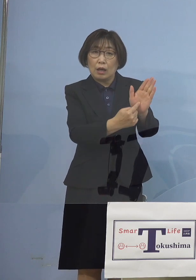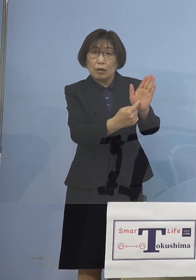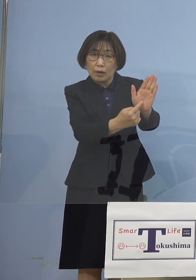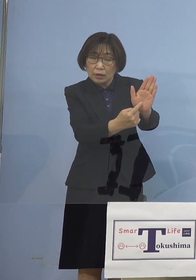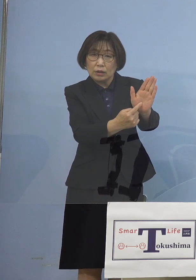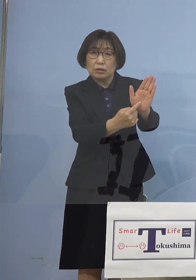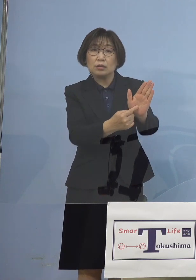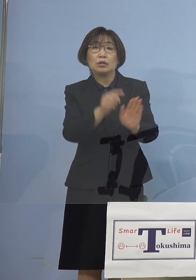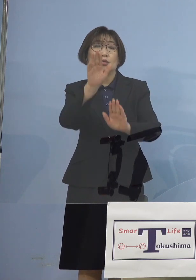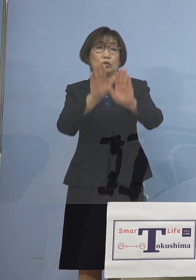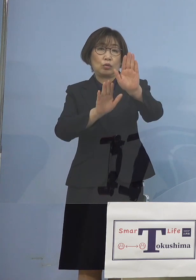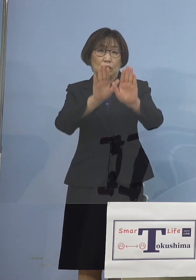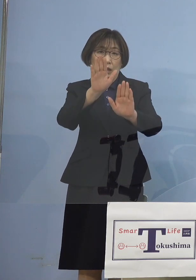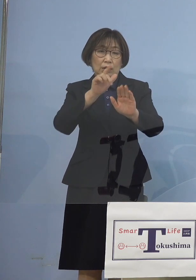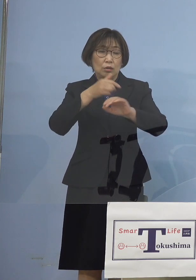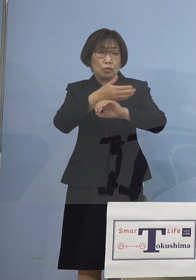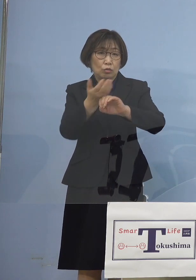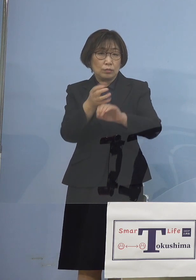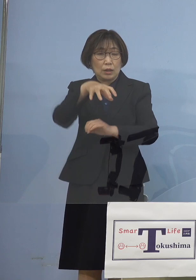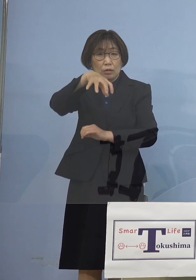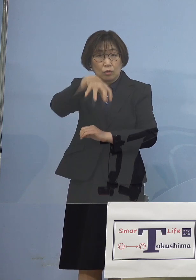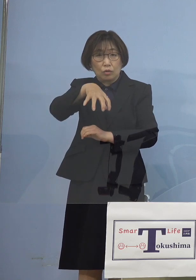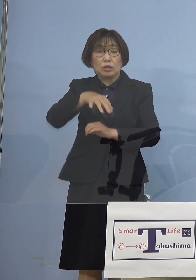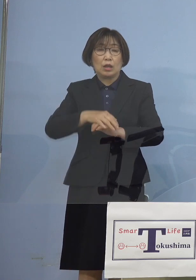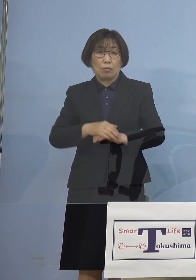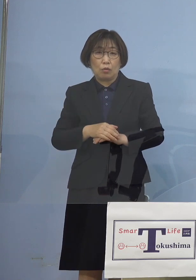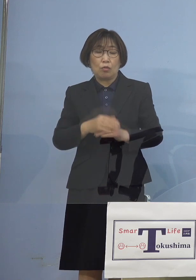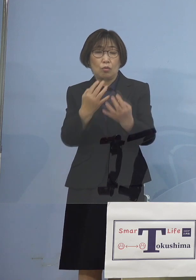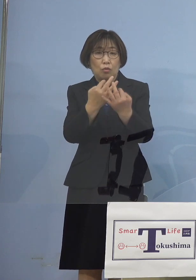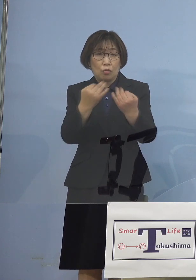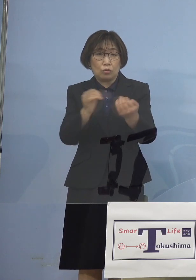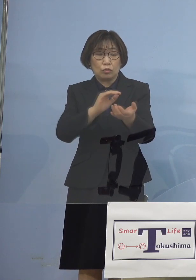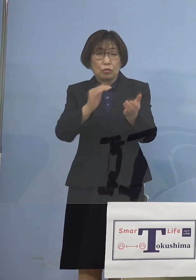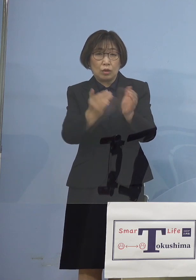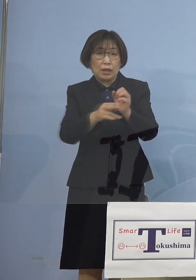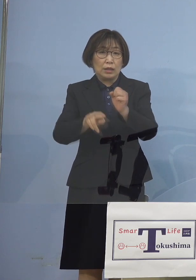徳島においても多くの この変異株持った皆さん方が